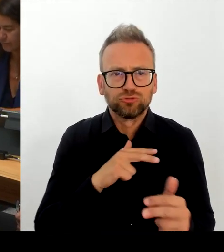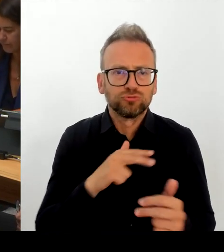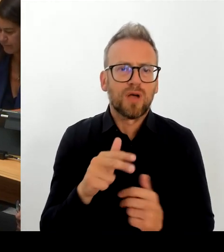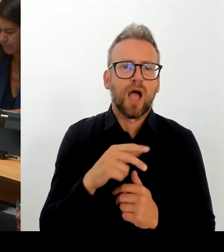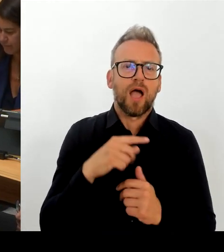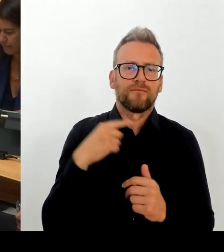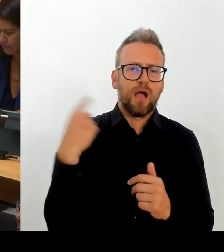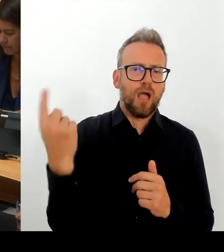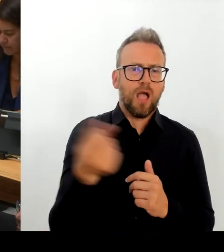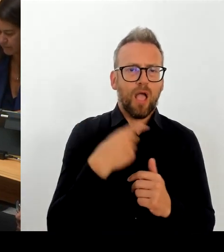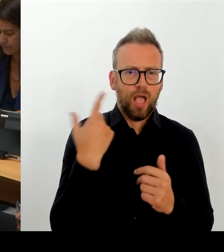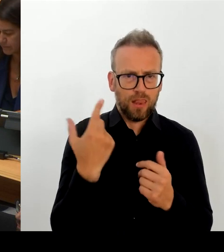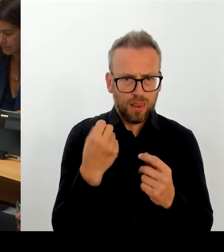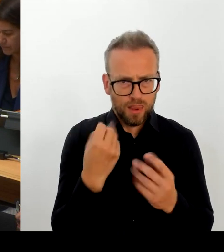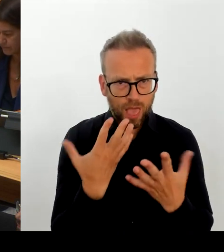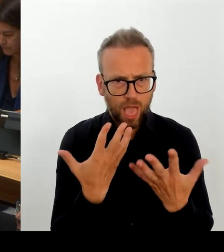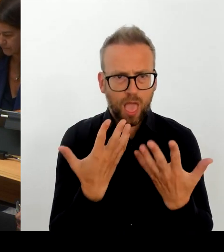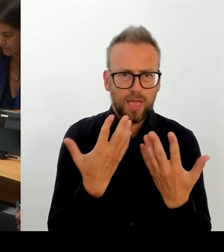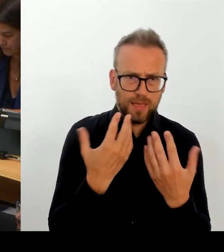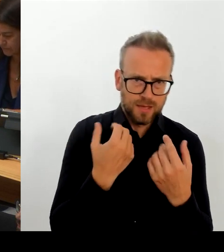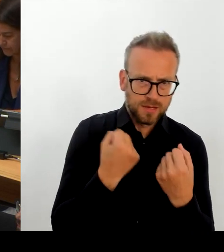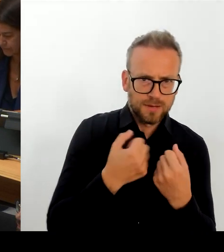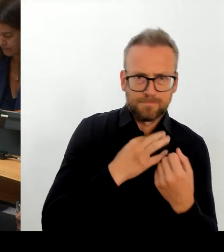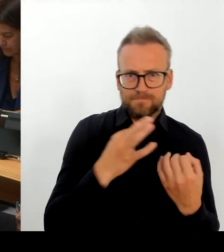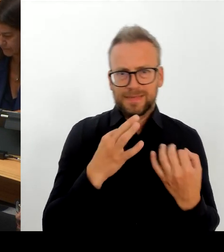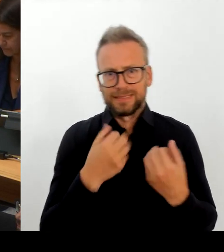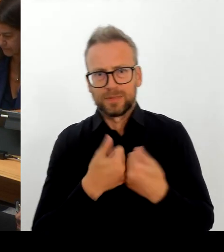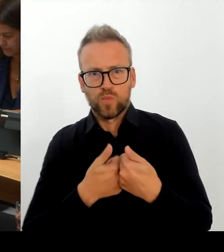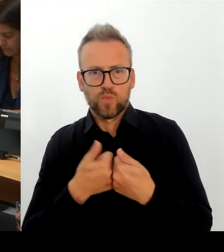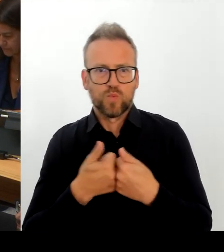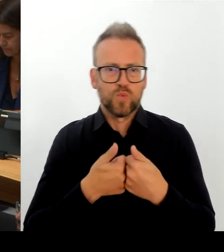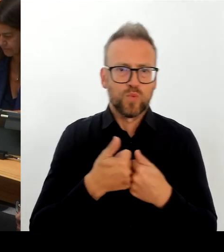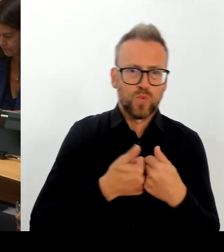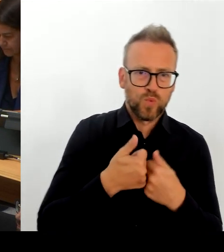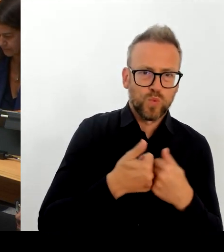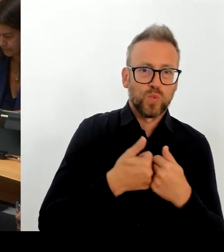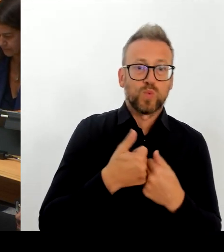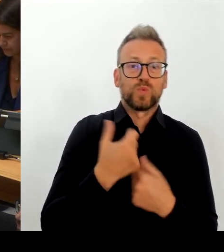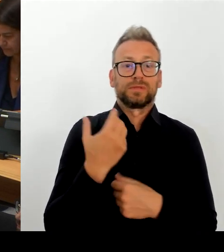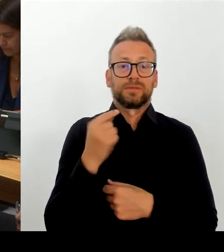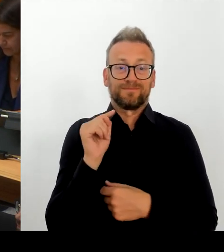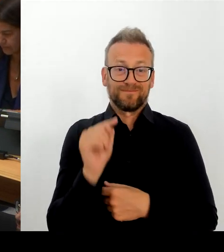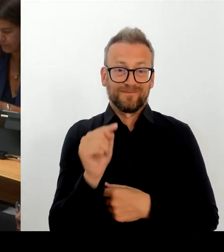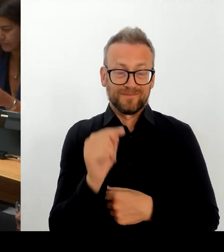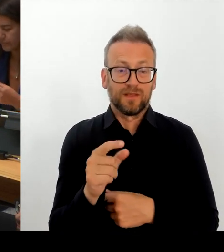der anderen Seite die Tarif- rechtliche Vergütung unserer Mitarbeiterinnen und Mitarbeiter, die nicht verbeamtet sind.